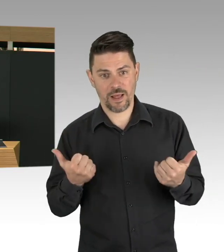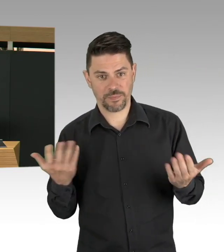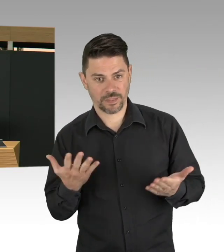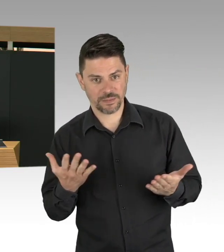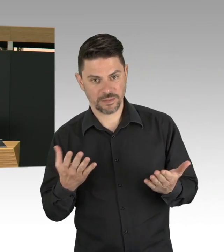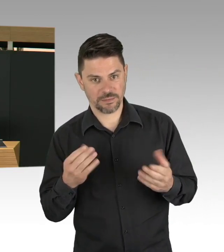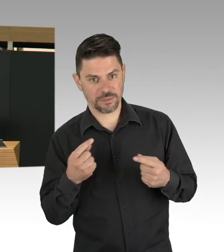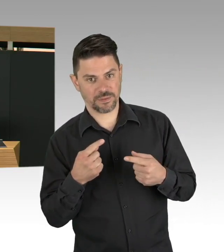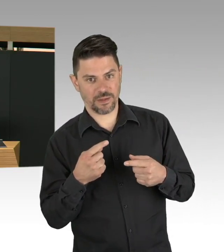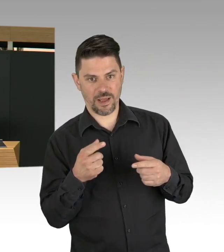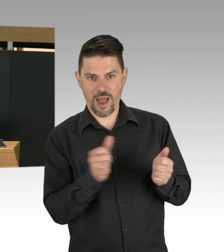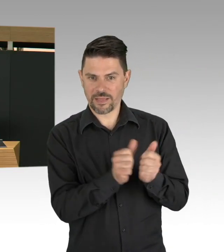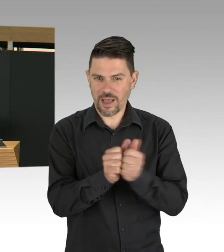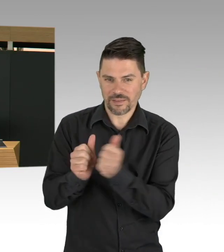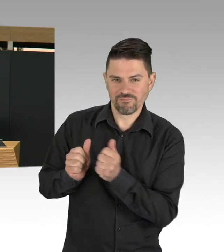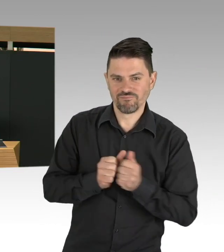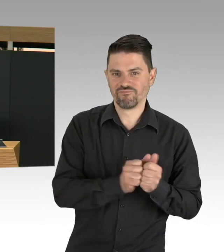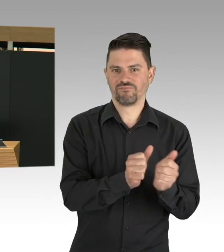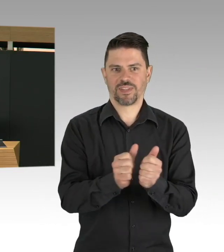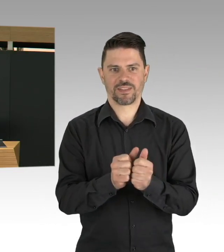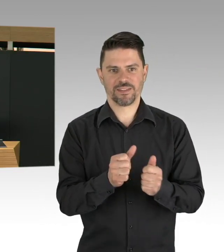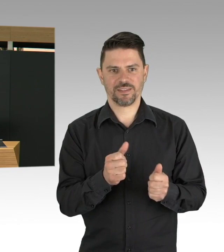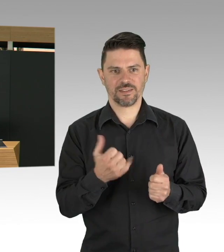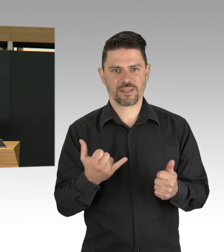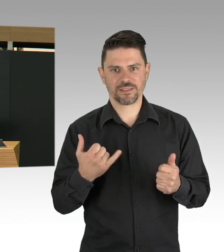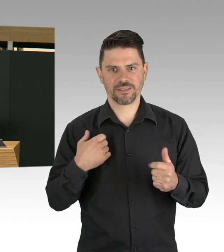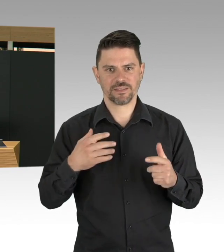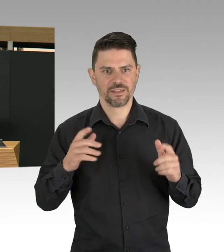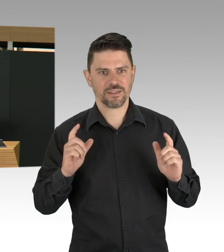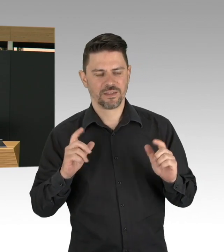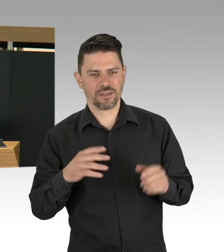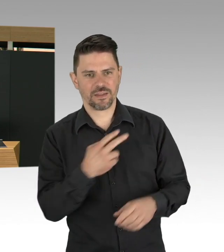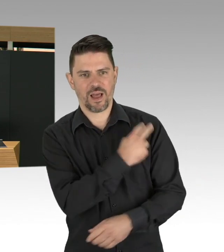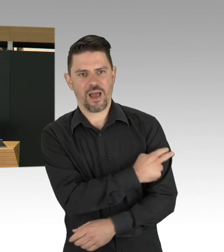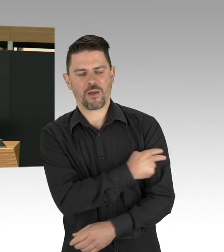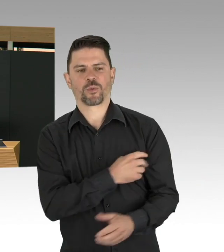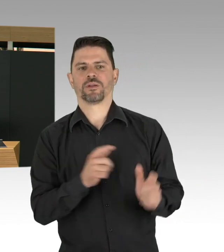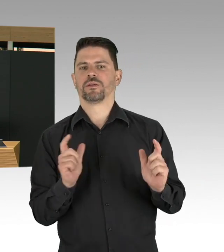das ist ein Wagnis, weil wir wirklich nicht wissen, wie sich die Lockerungen auf die Fallzahlen entwickeln werden.